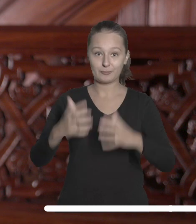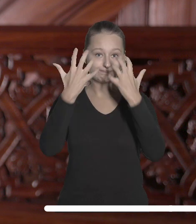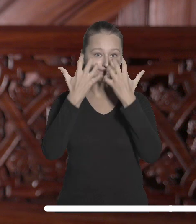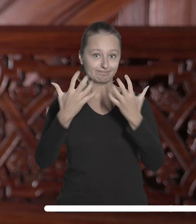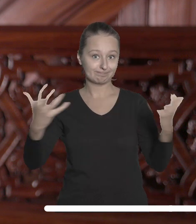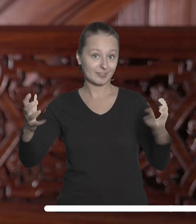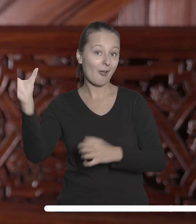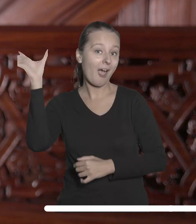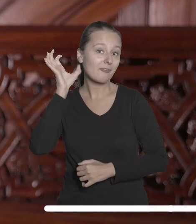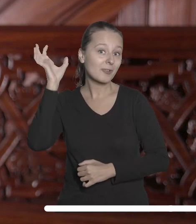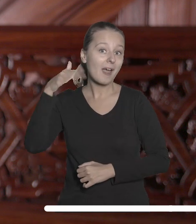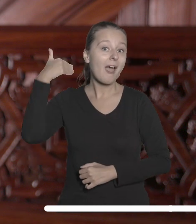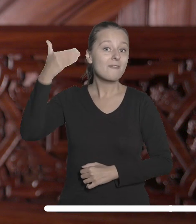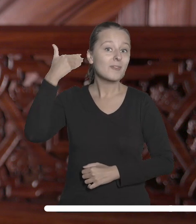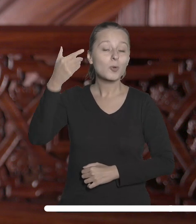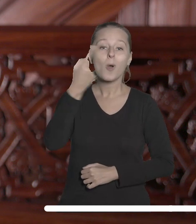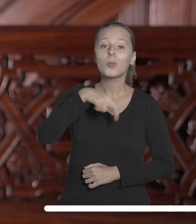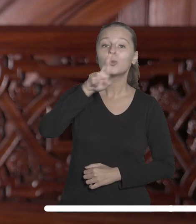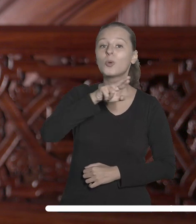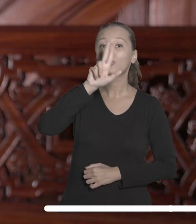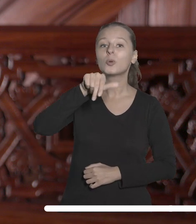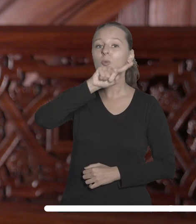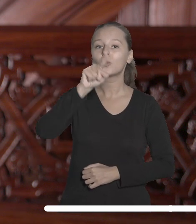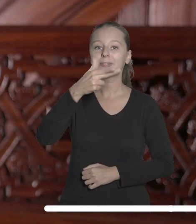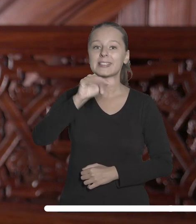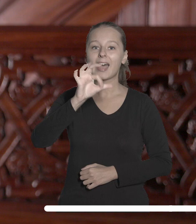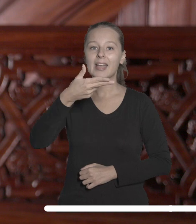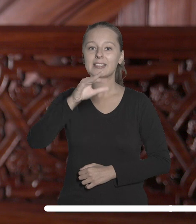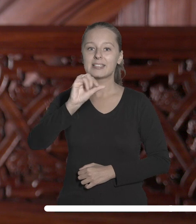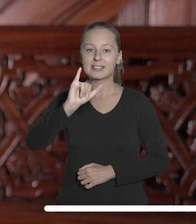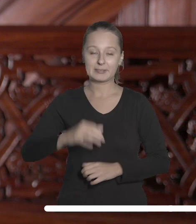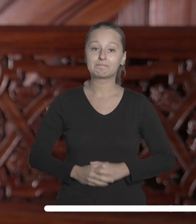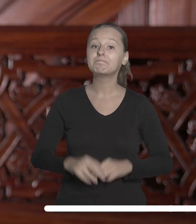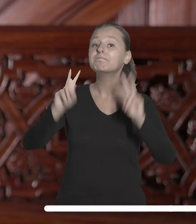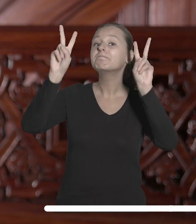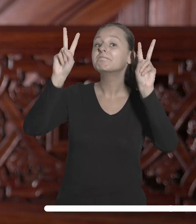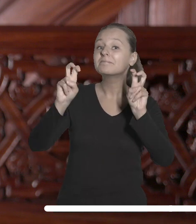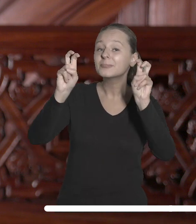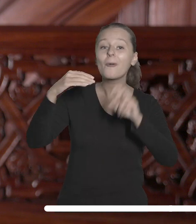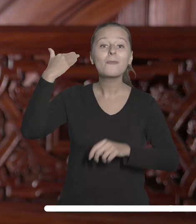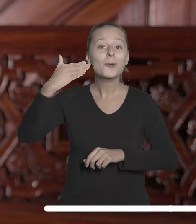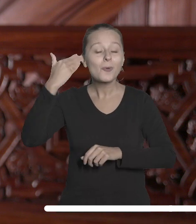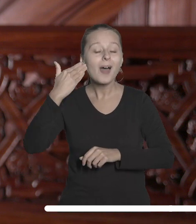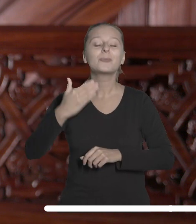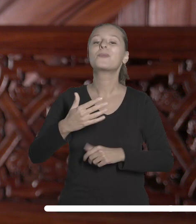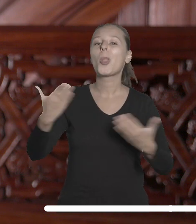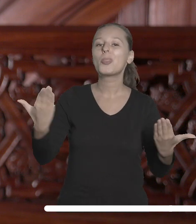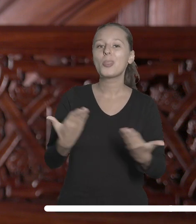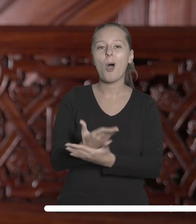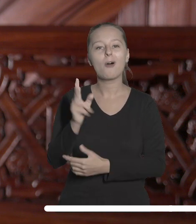A wszyscy zebrani mogli wysłuchać wykładu doktora Sławosza Uznańskiego. Wykładu zatytułowanego „Nowe spojrzenie na